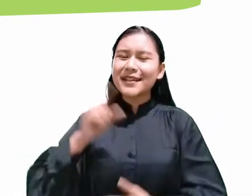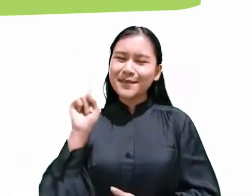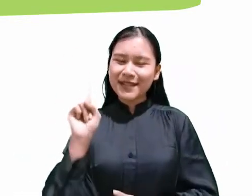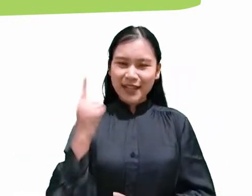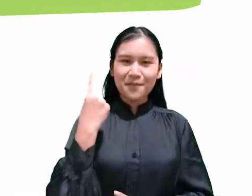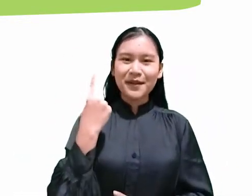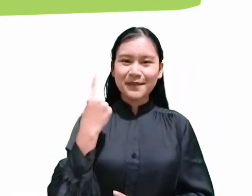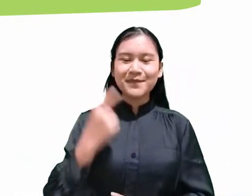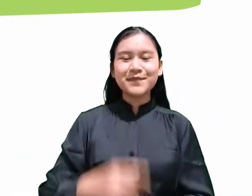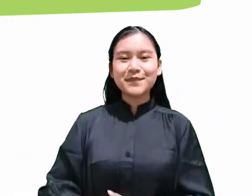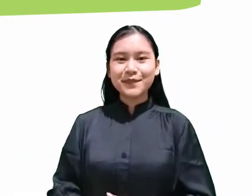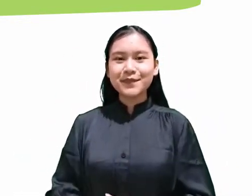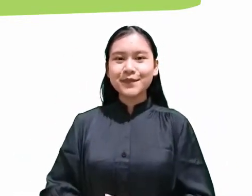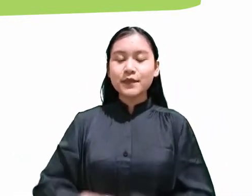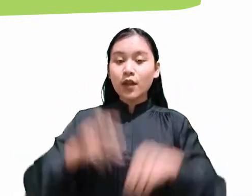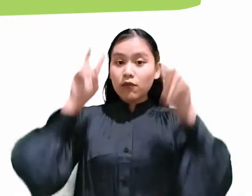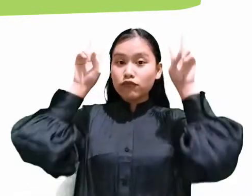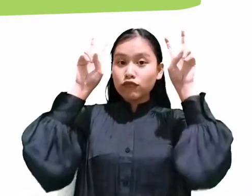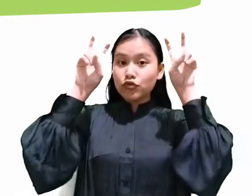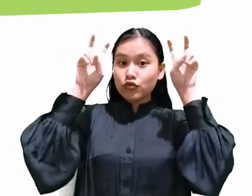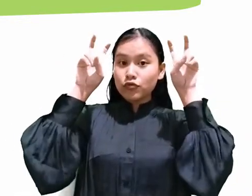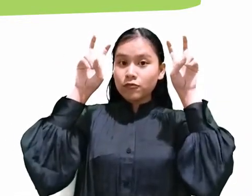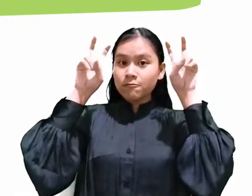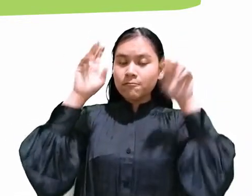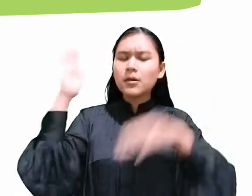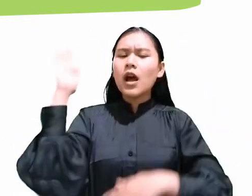dengan judul “Hari Apakah Itu?”